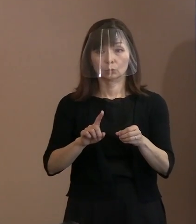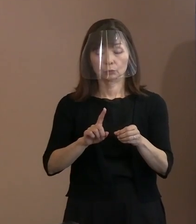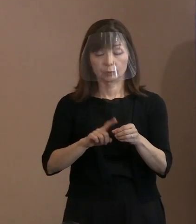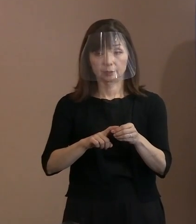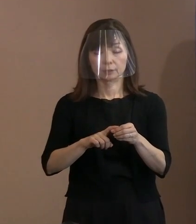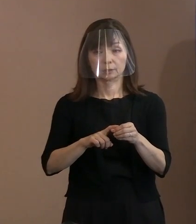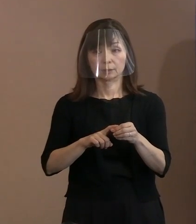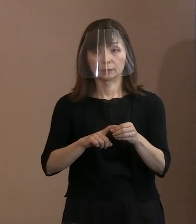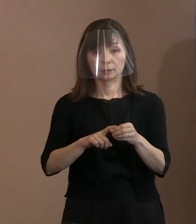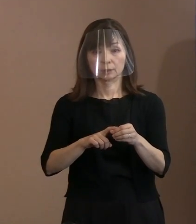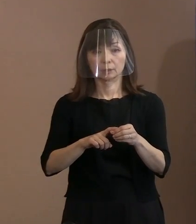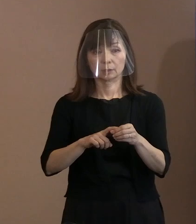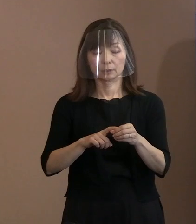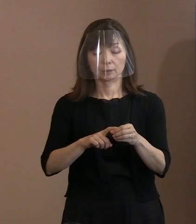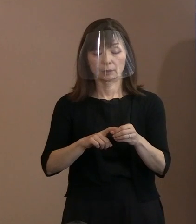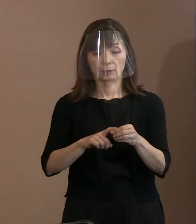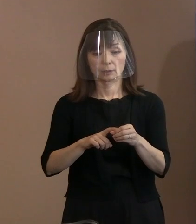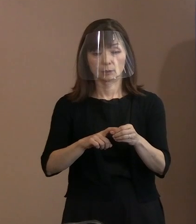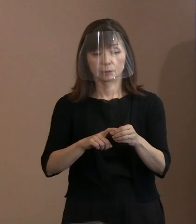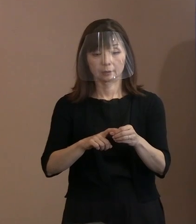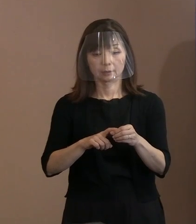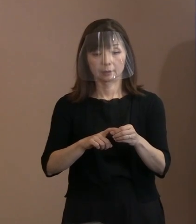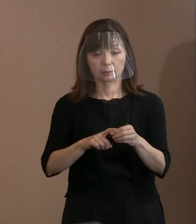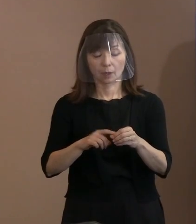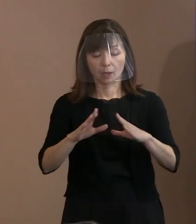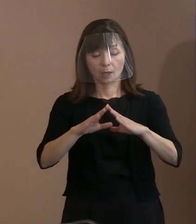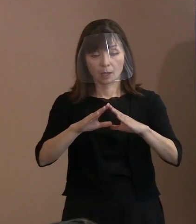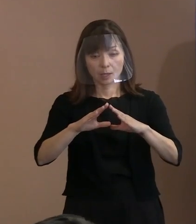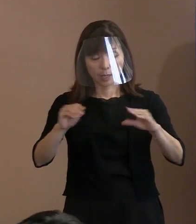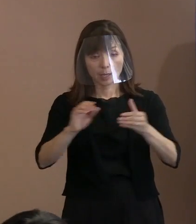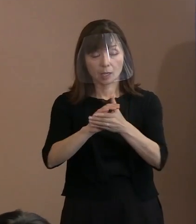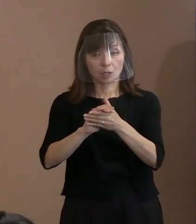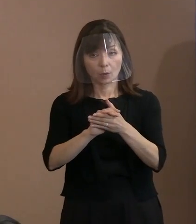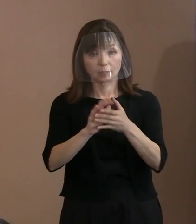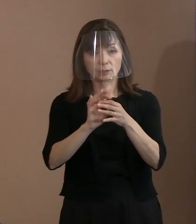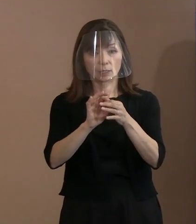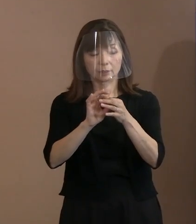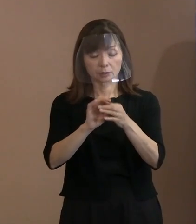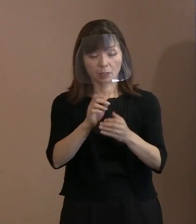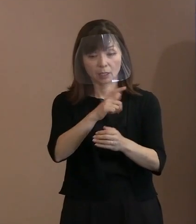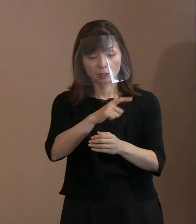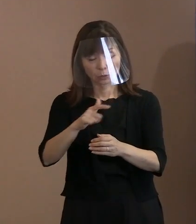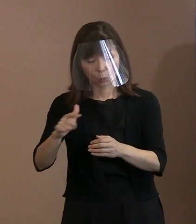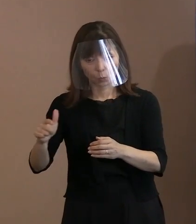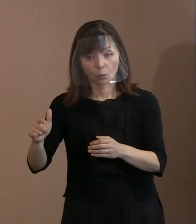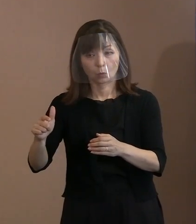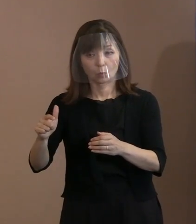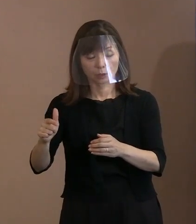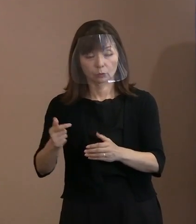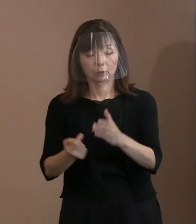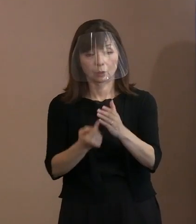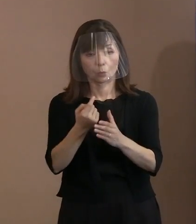例年にも増して平和を巡る様々な要素が 起きた年だったかと思います｡